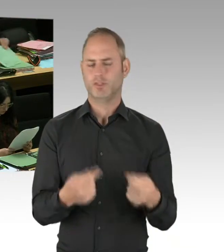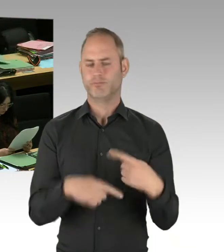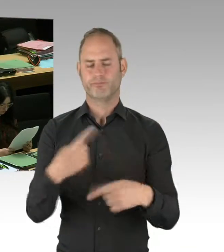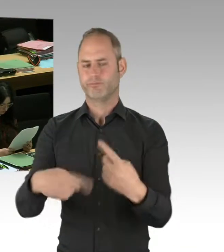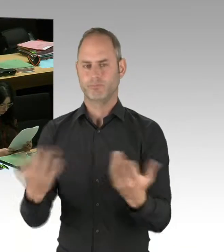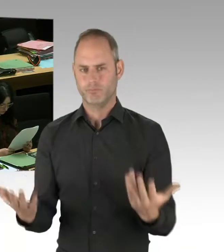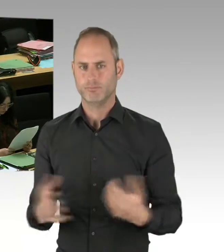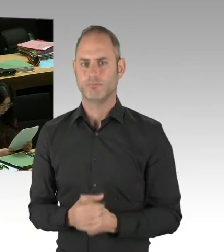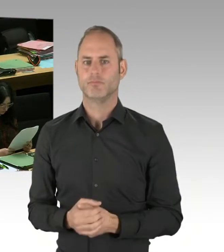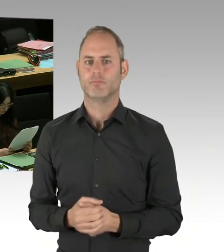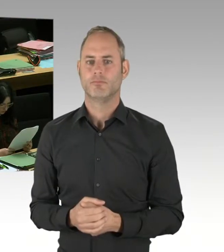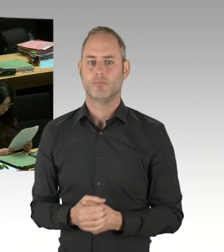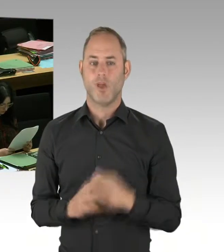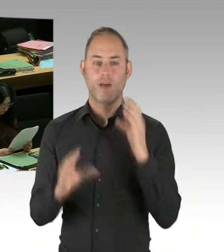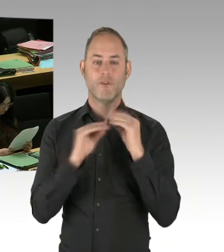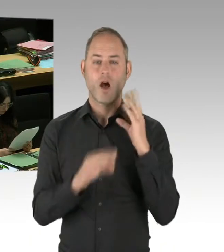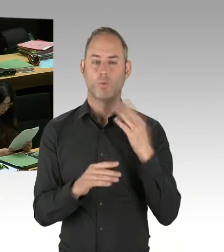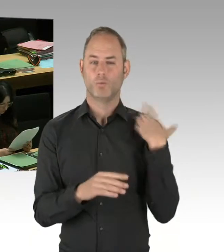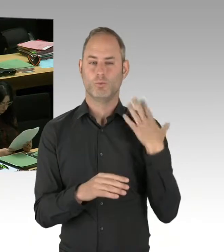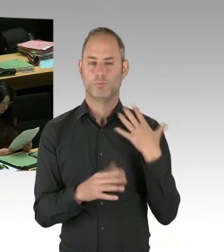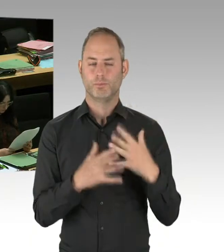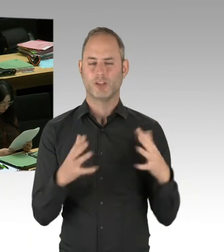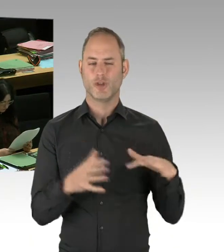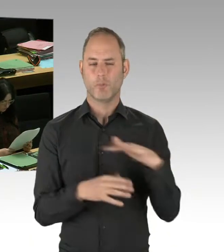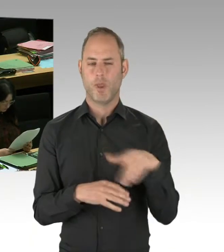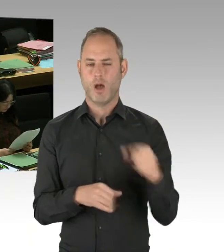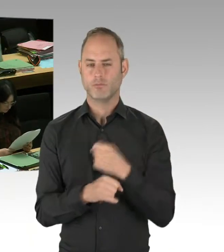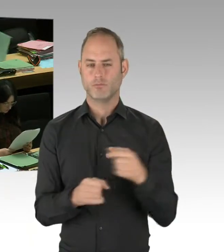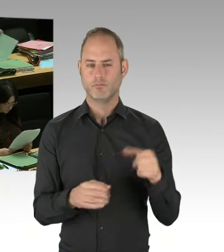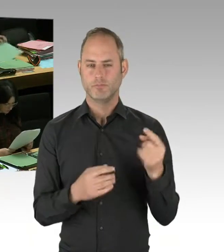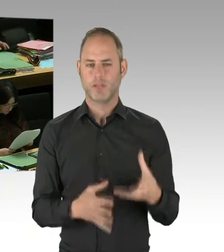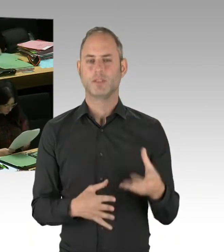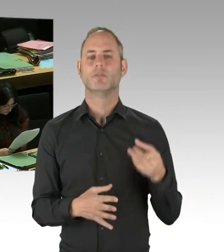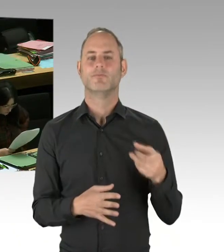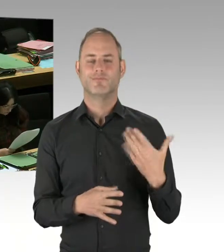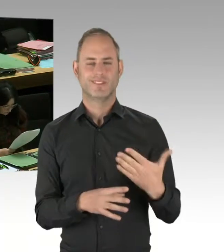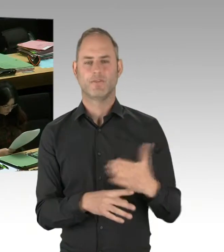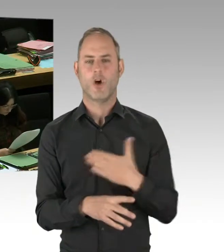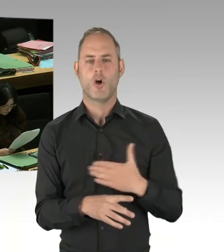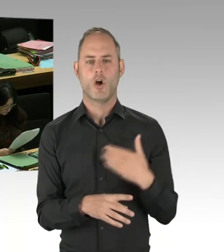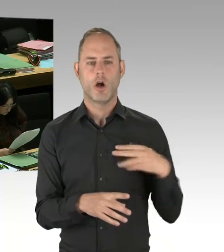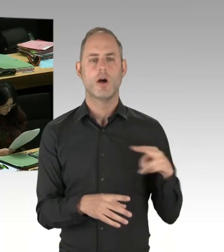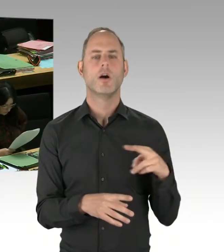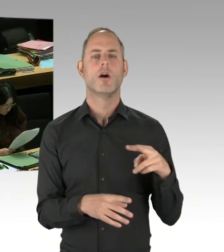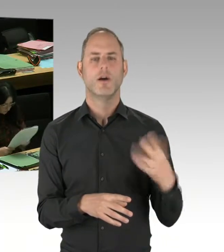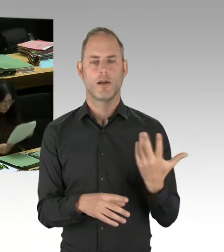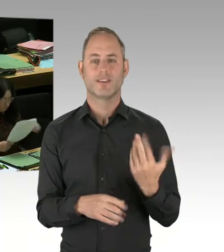von hervorragendem Einsatz zeugte, dass aber die Betreuung der Opfer danach nicht in Ordnung war.